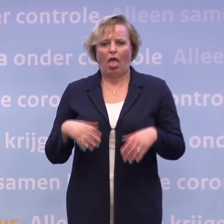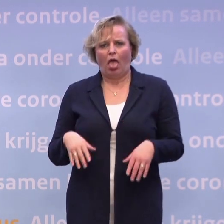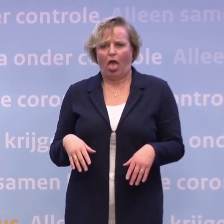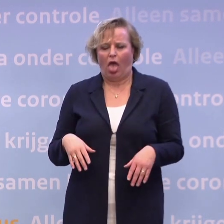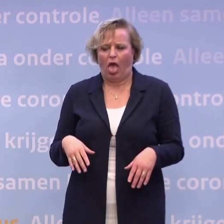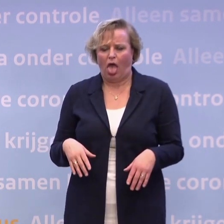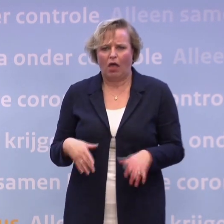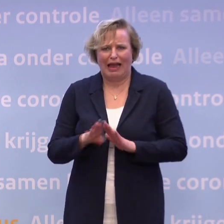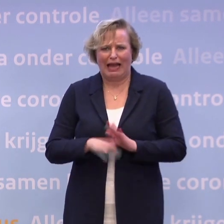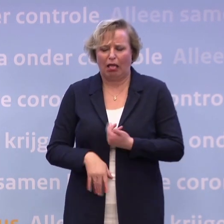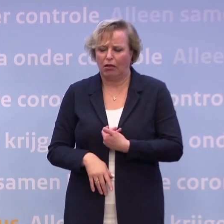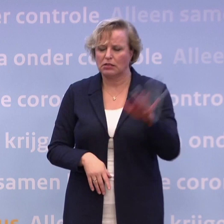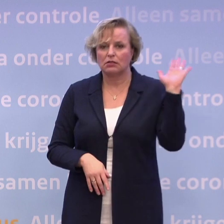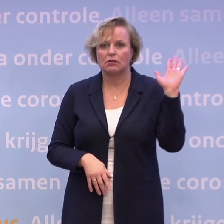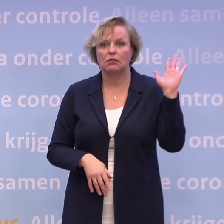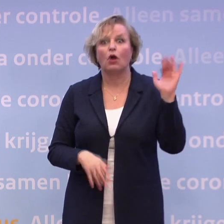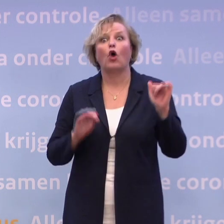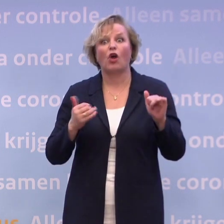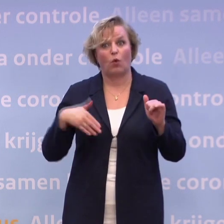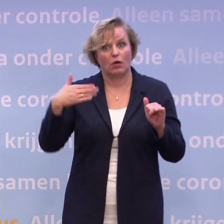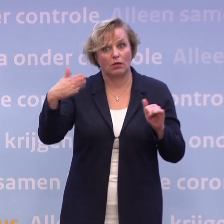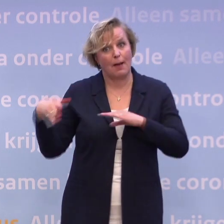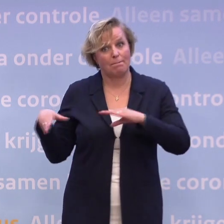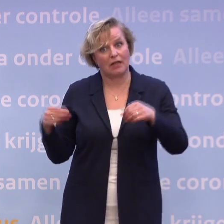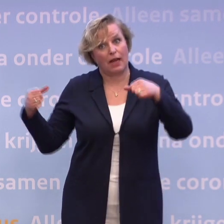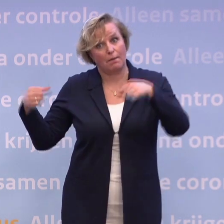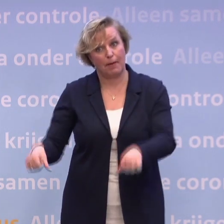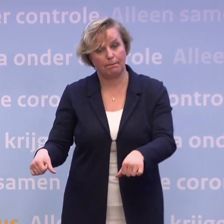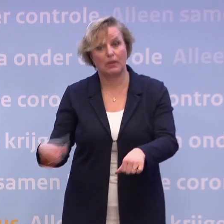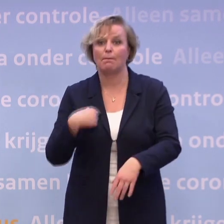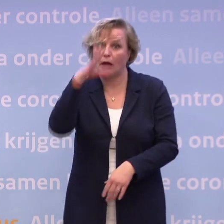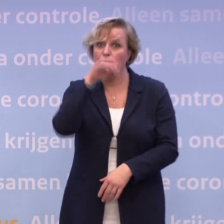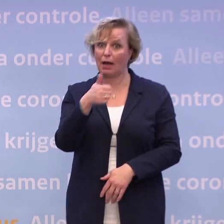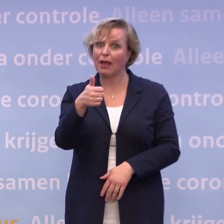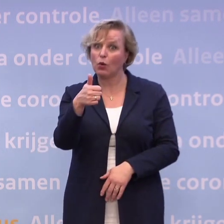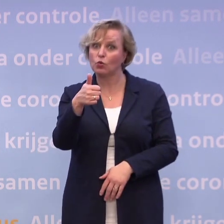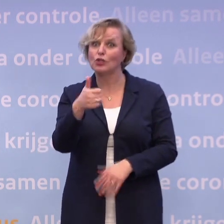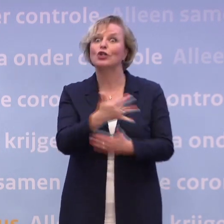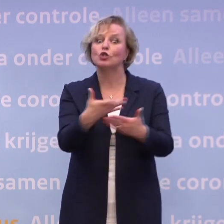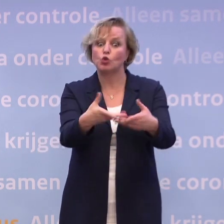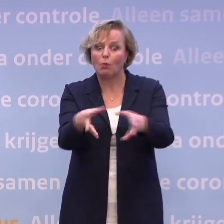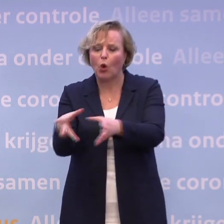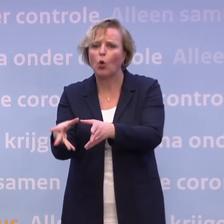...dan heb je dadelijk nog veel moeilijkere maatregelen. Maar ik snap het heel goed. En er zijn bepaalde groepen die het extra zwaar hebben, zoals in de zorg.